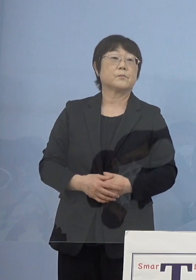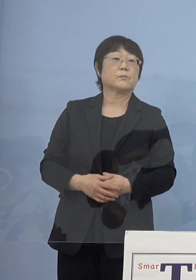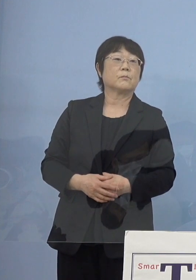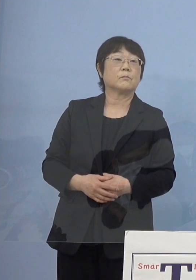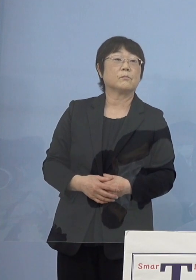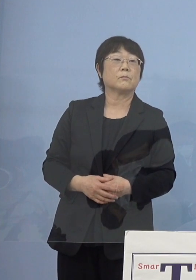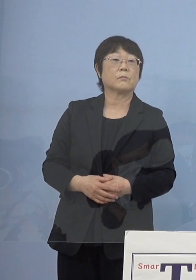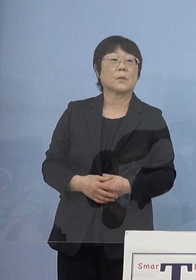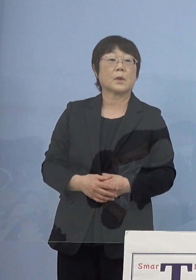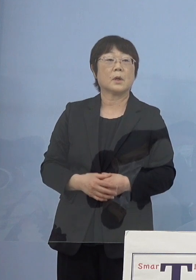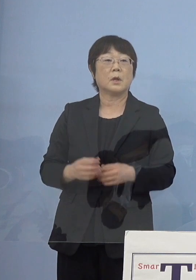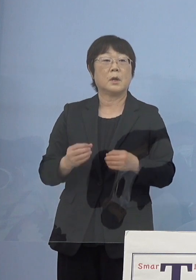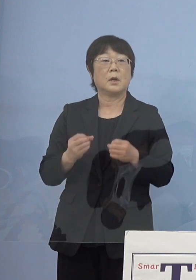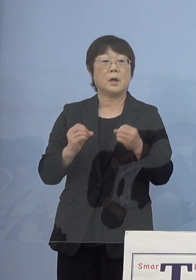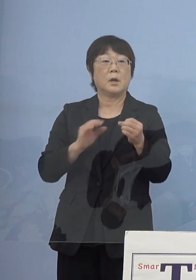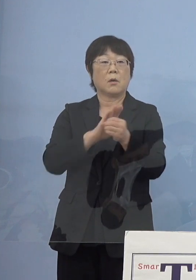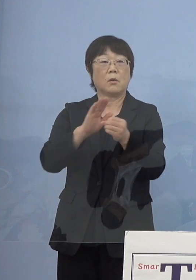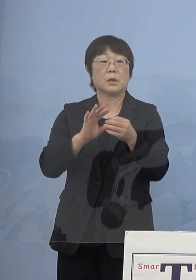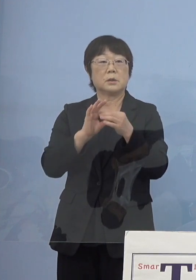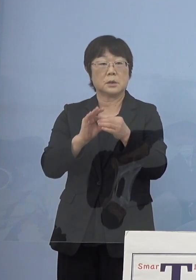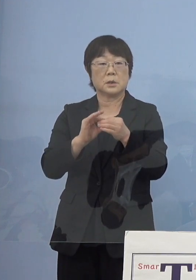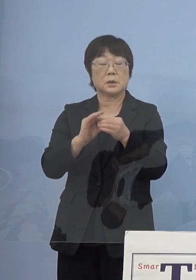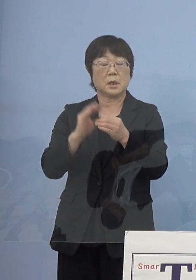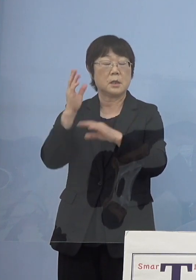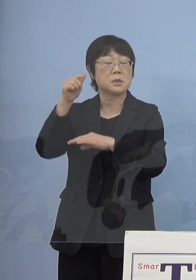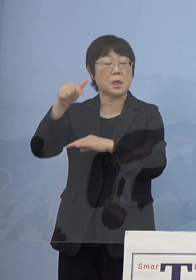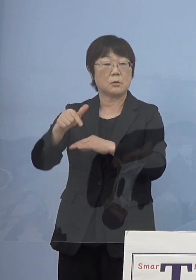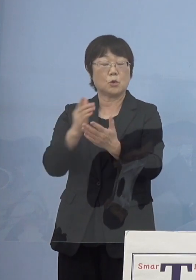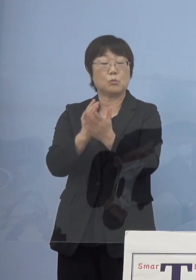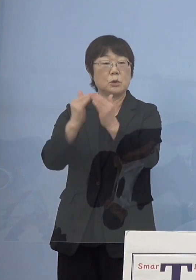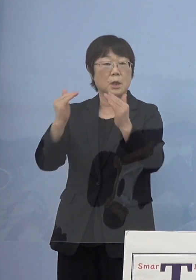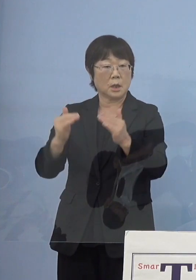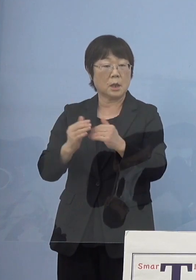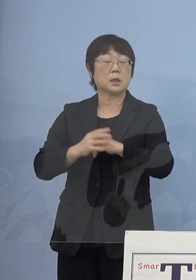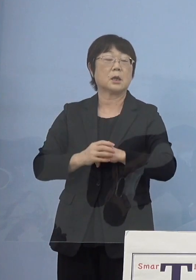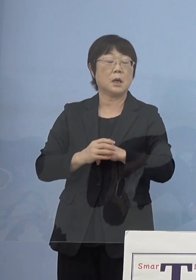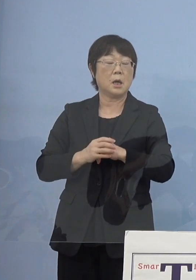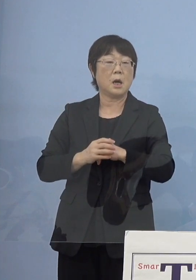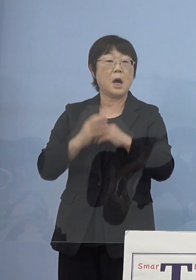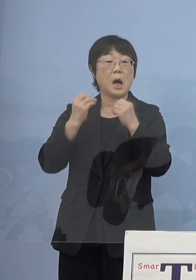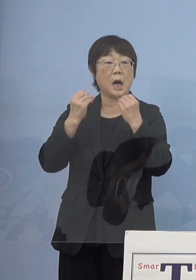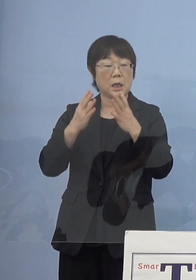政府の分科会が新たな感染状況を示す 新たな指標をまとめましたが